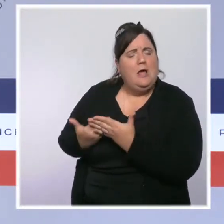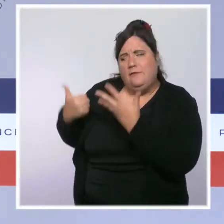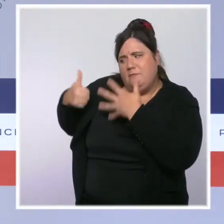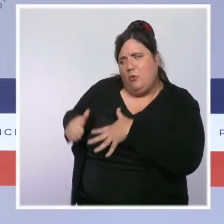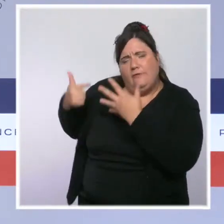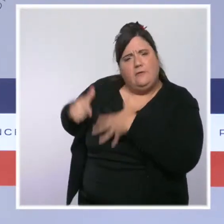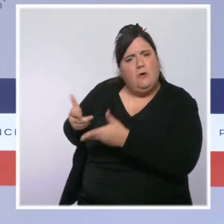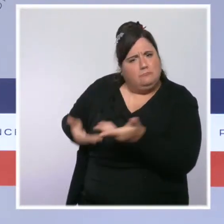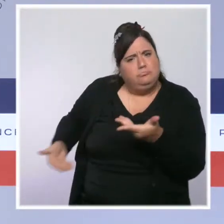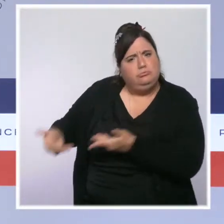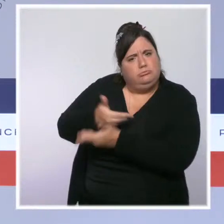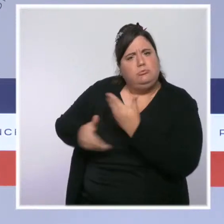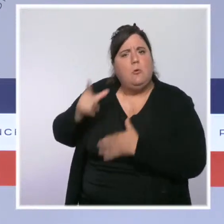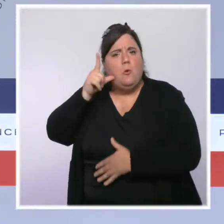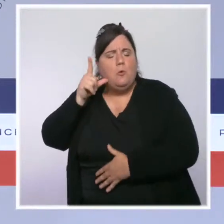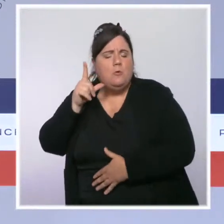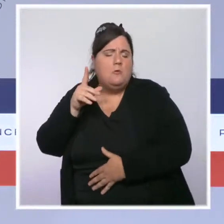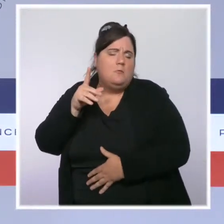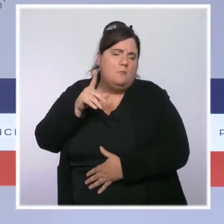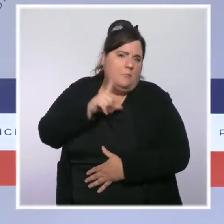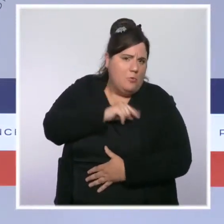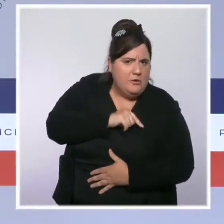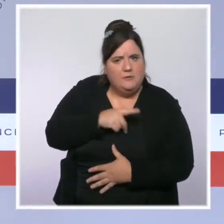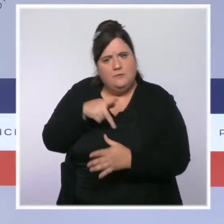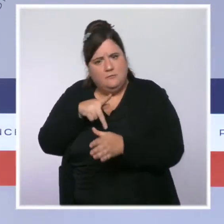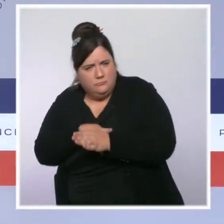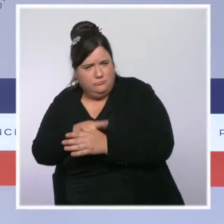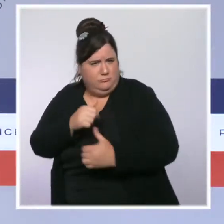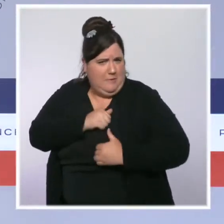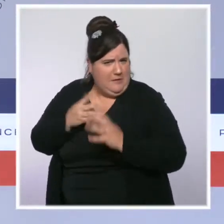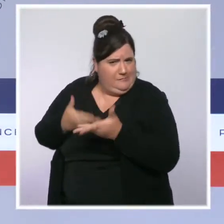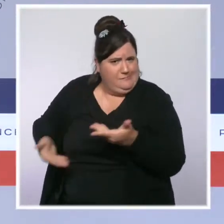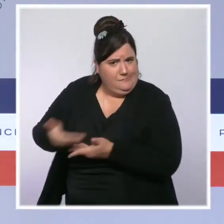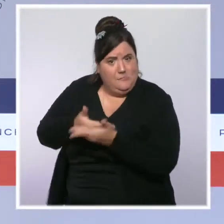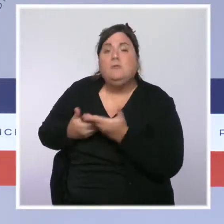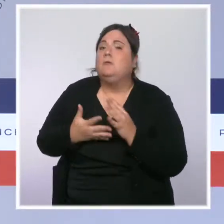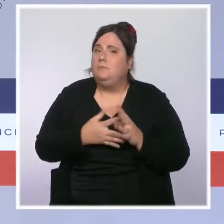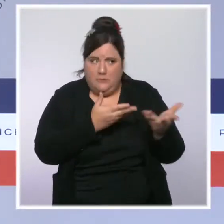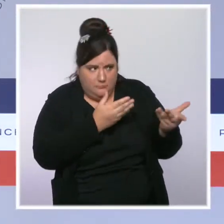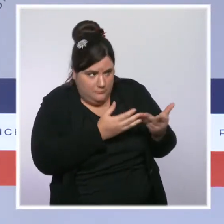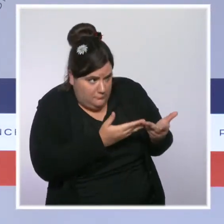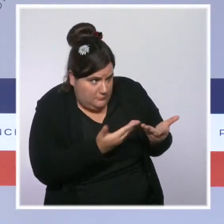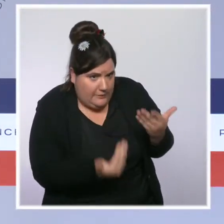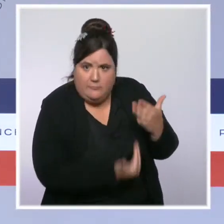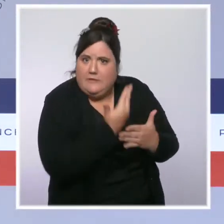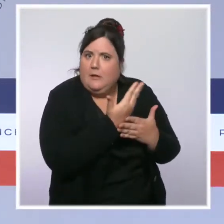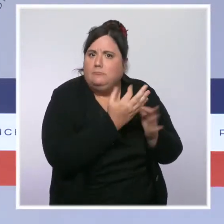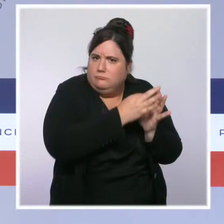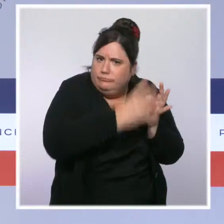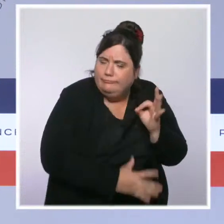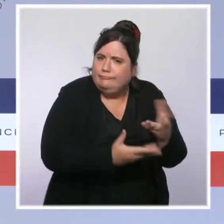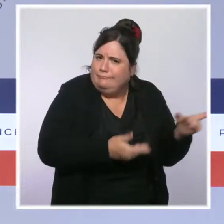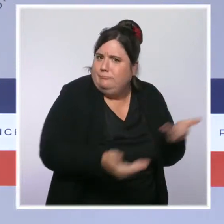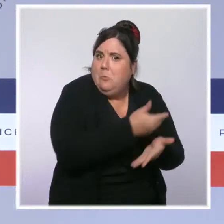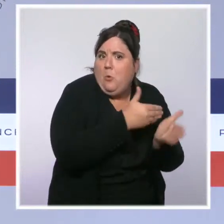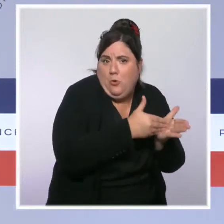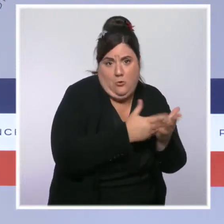l'Intérieur a eu l'occasion de nous faire part de l'avancée des grands chantiers de son ministère. La sécurité, vous le savez, est au coeur de notre engagement